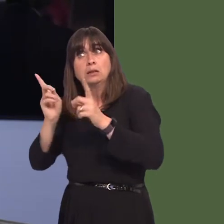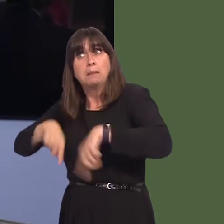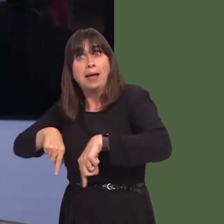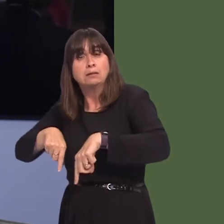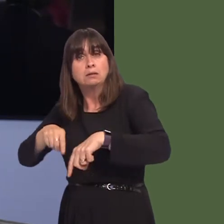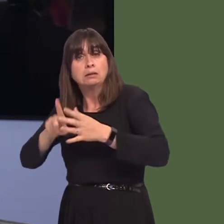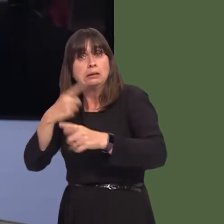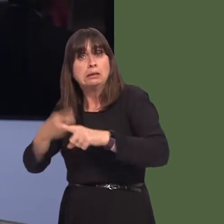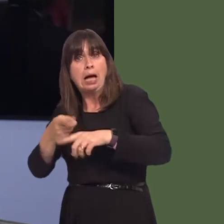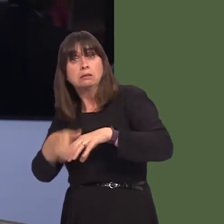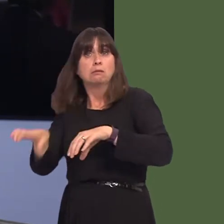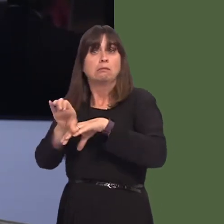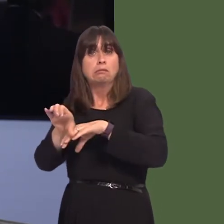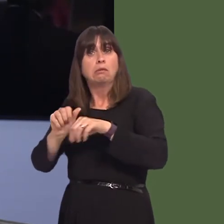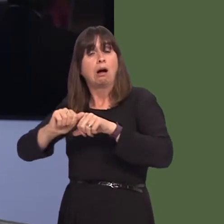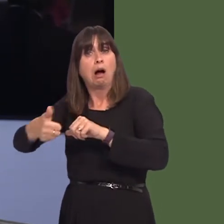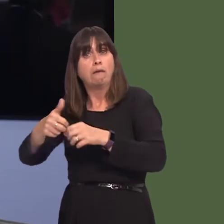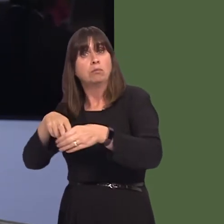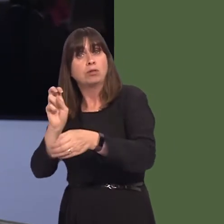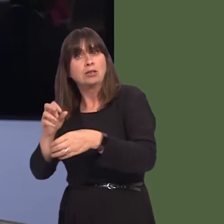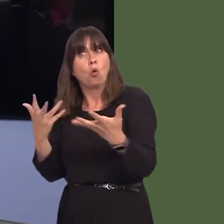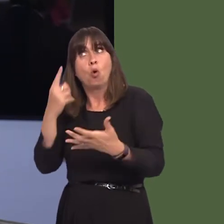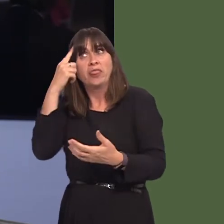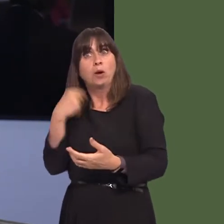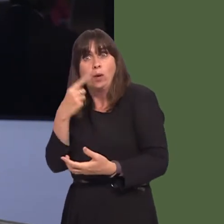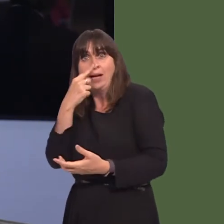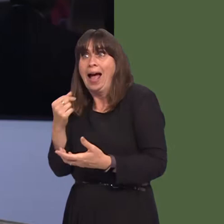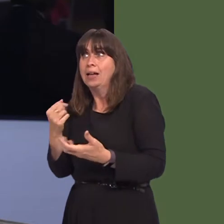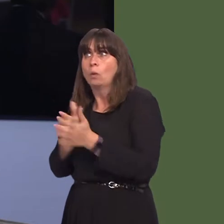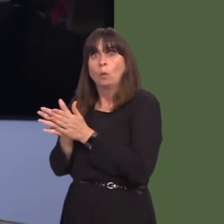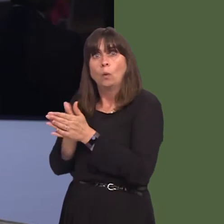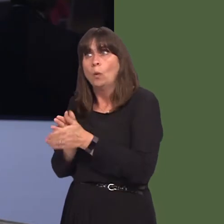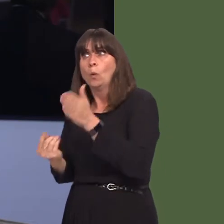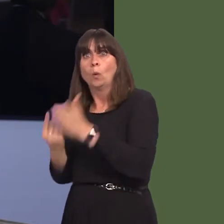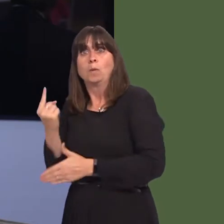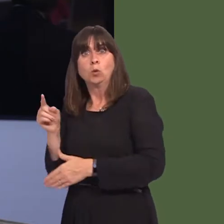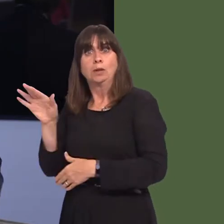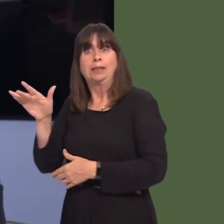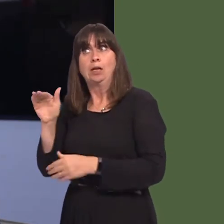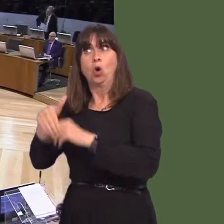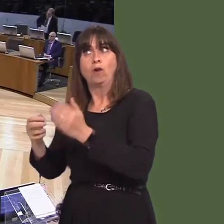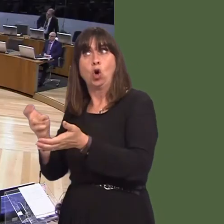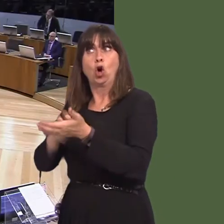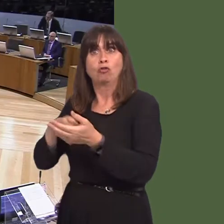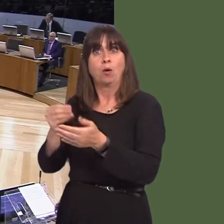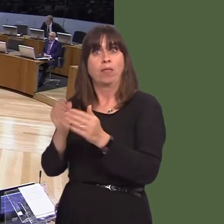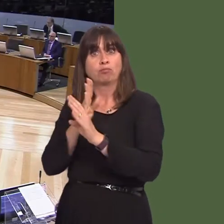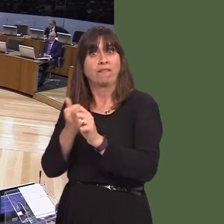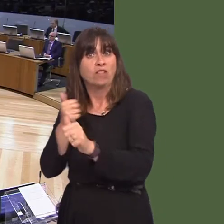or whether there are new opportunities linked to the publicised new contracts with third parties? Carwyn Jones AM: Well, it is early days yet,